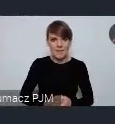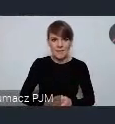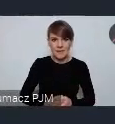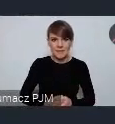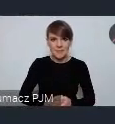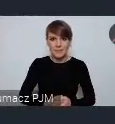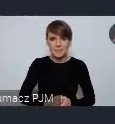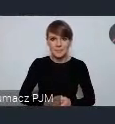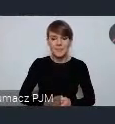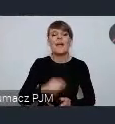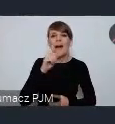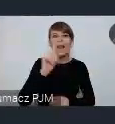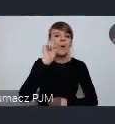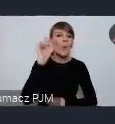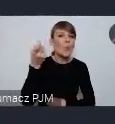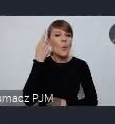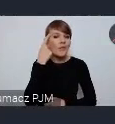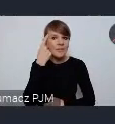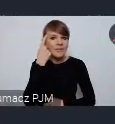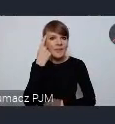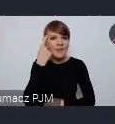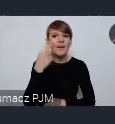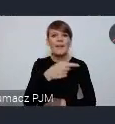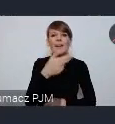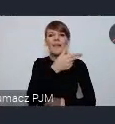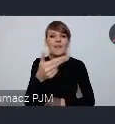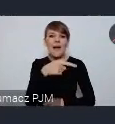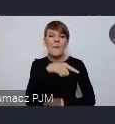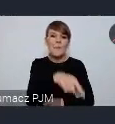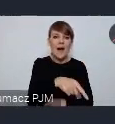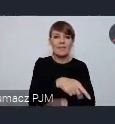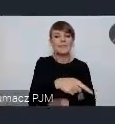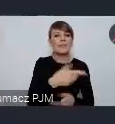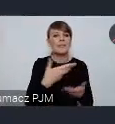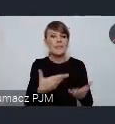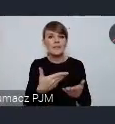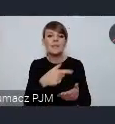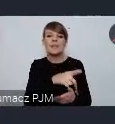Ale głównie o ich stronie materialnej, o ich potencjale